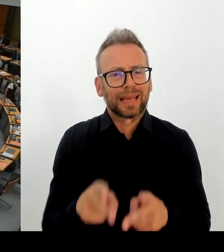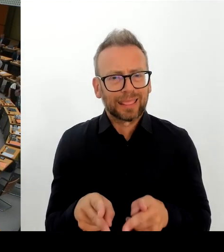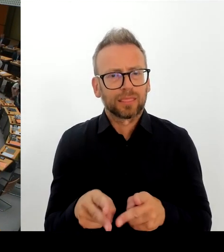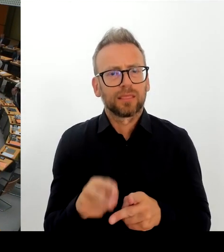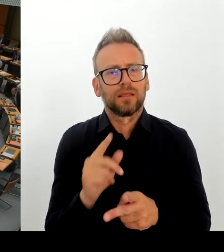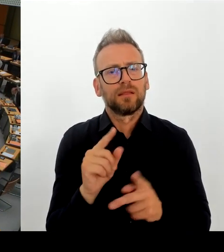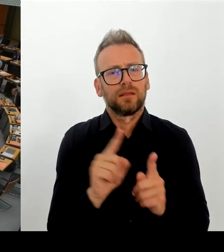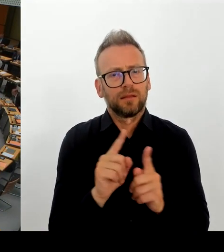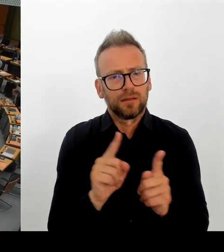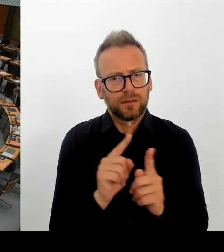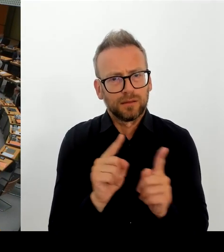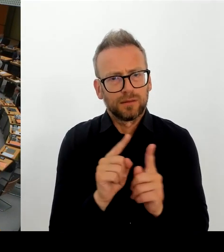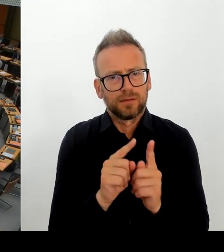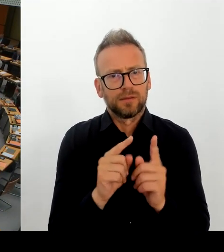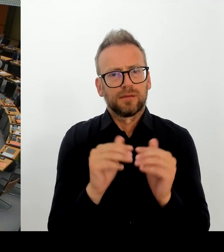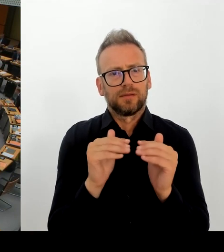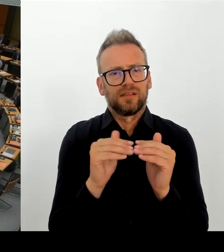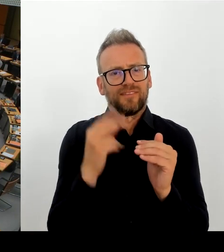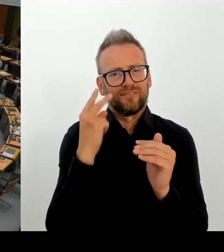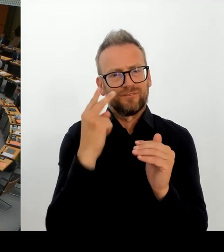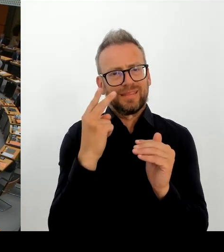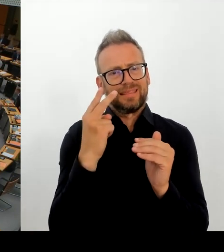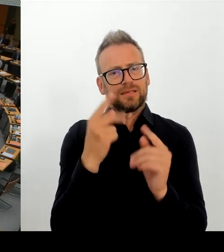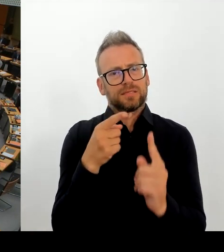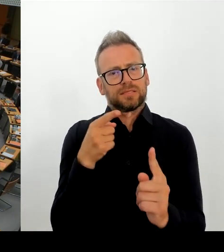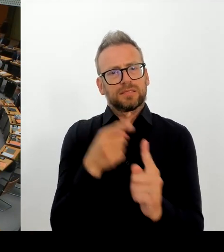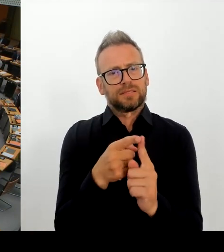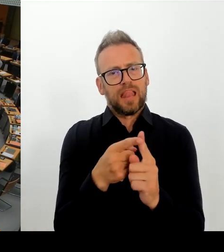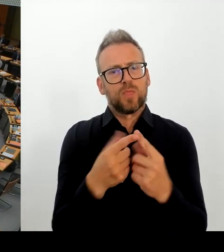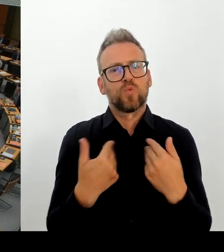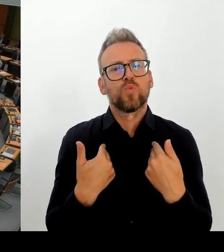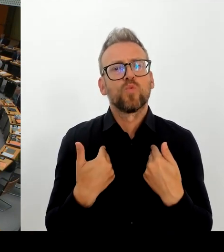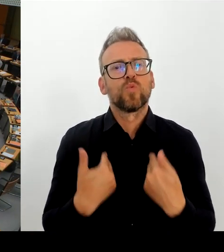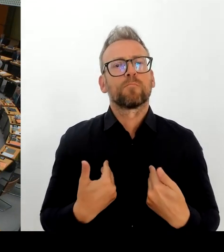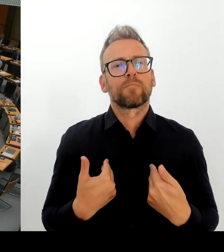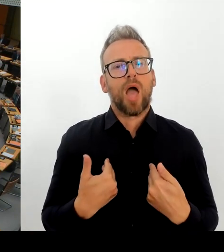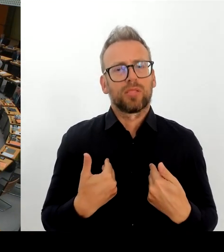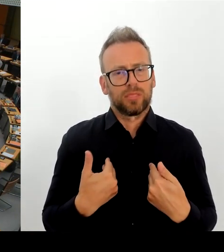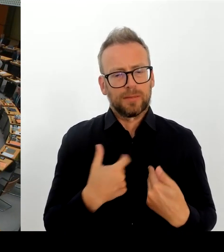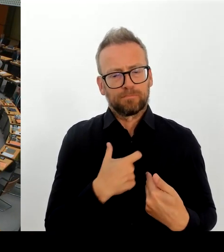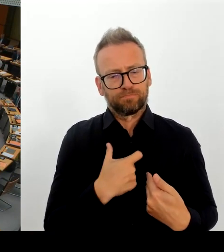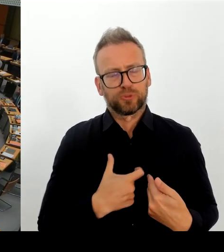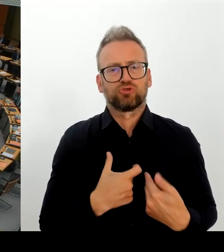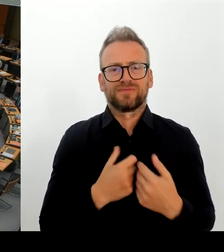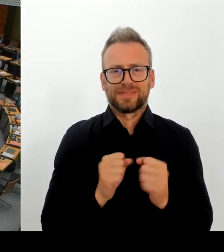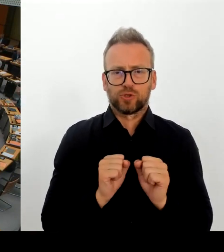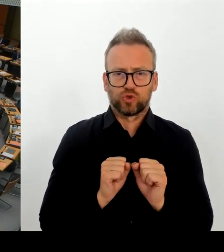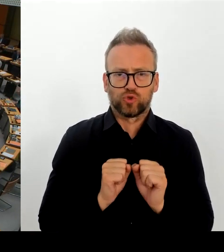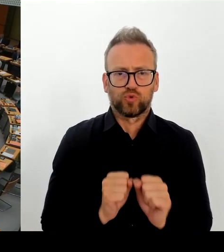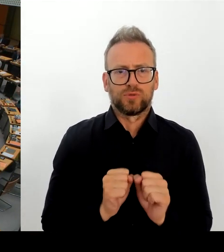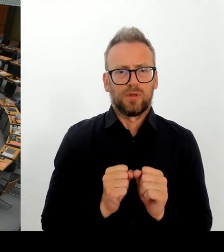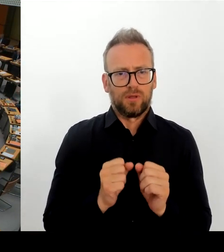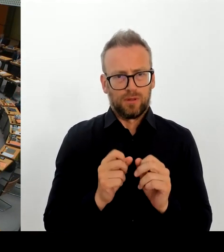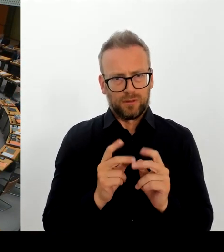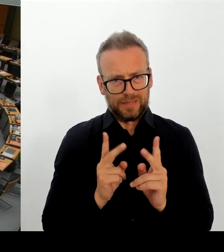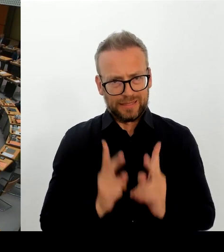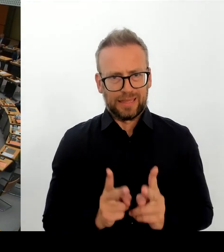weiterhin auch vollziehbar Ausreise pflichtigen Asylbewerbern, sofern keine Abschiebehindernisse dem entgegensteht